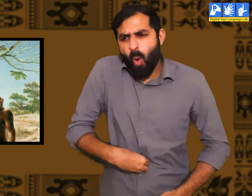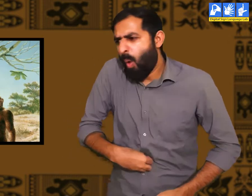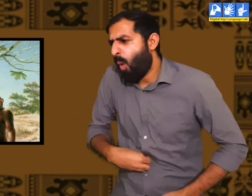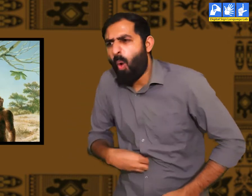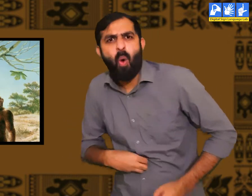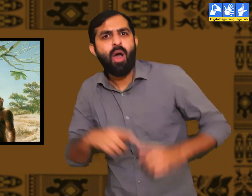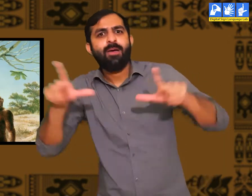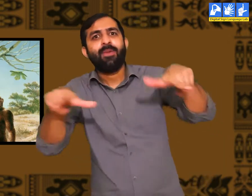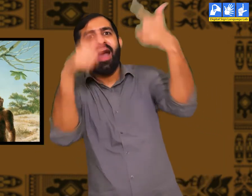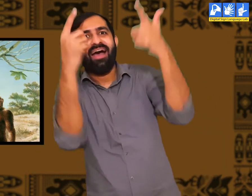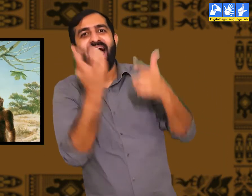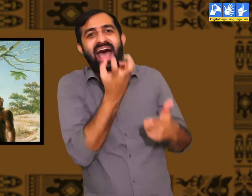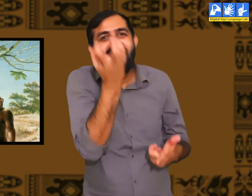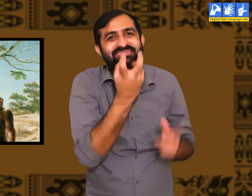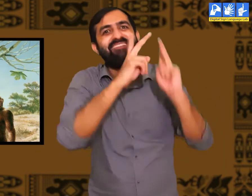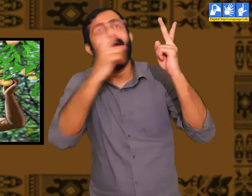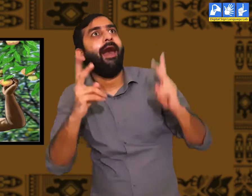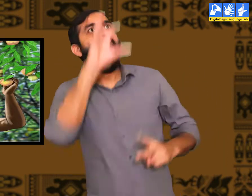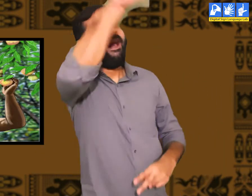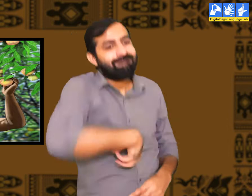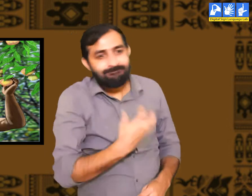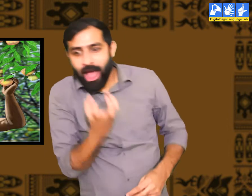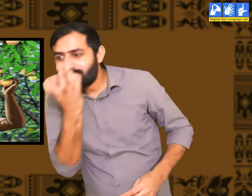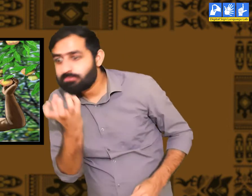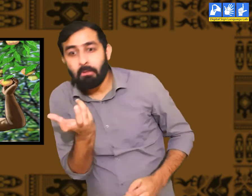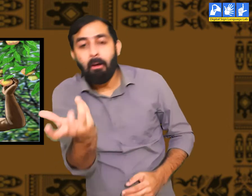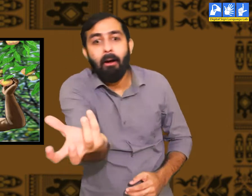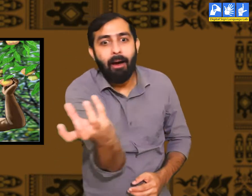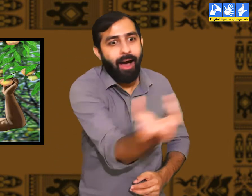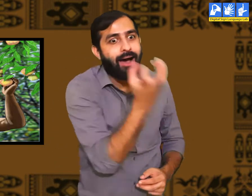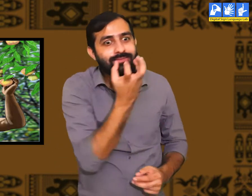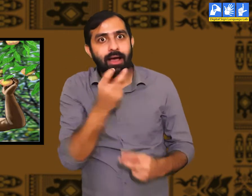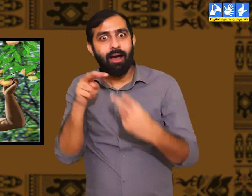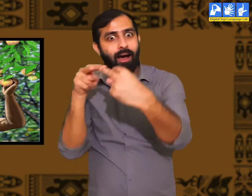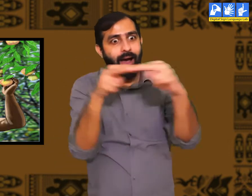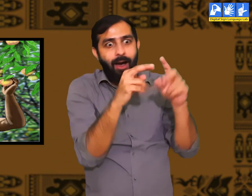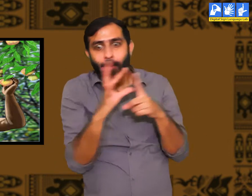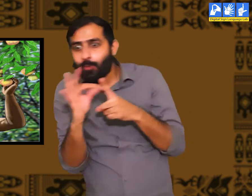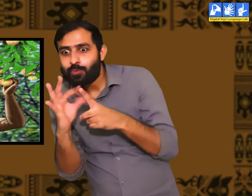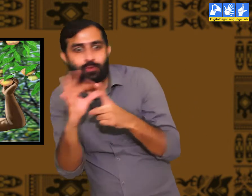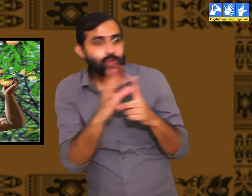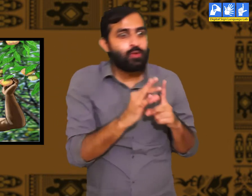अपना पेट भरने के लिए किसी ने खाने की खोज की होगी। जिसे सभी लोगों ने अपनाया होगा।